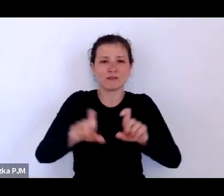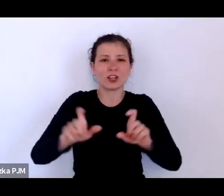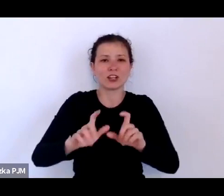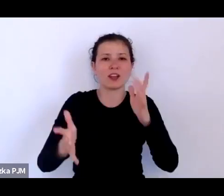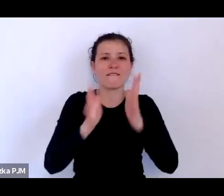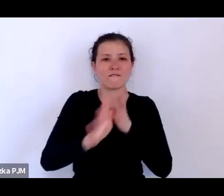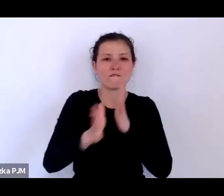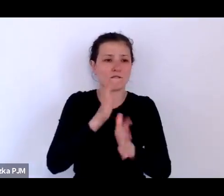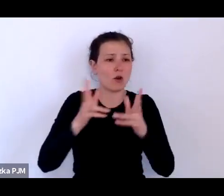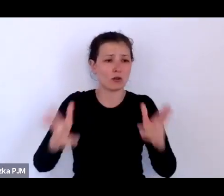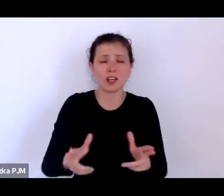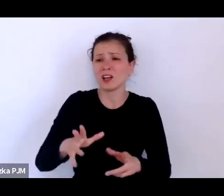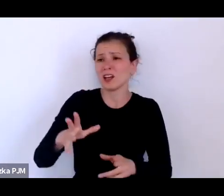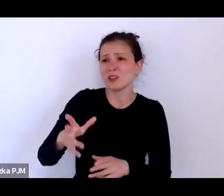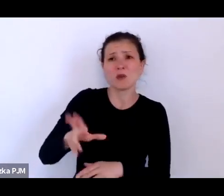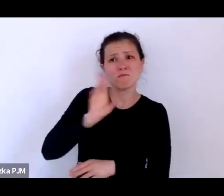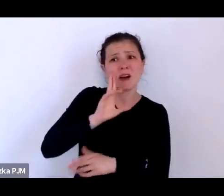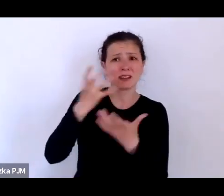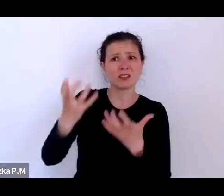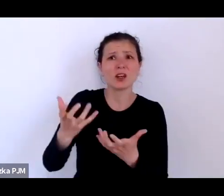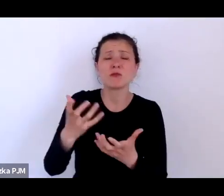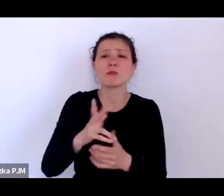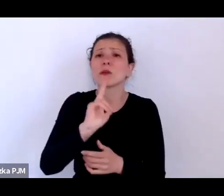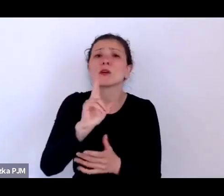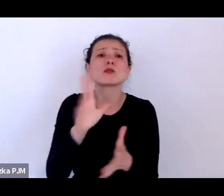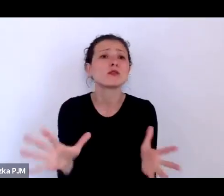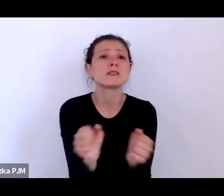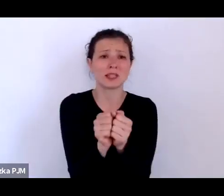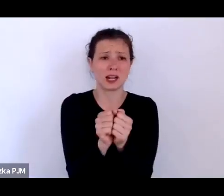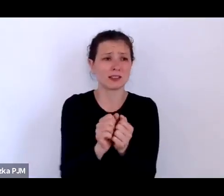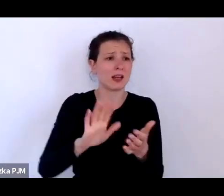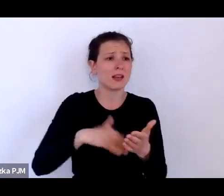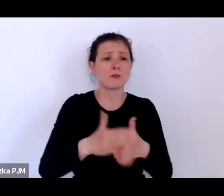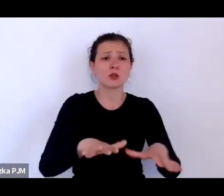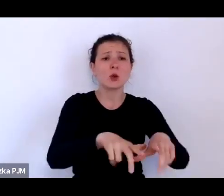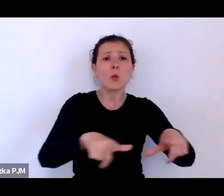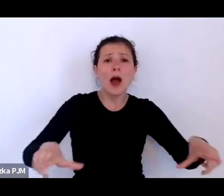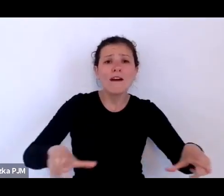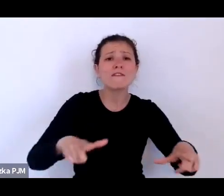że ktoś je odnajdzie właśnie gdzieś na ławkach w parkach albo pod sierocińcami.